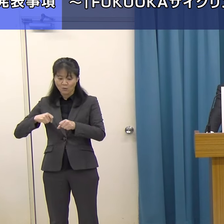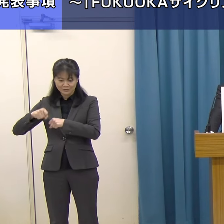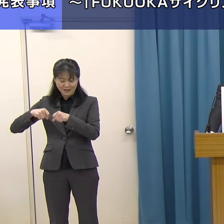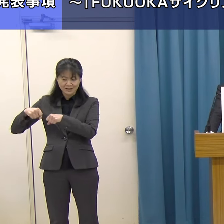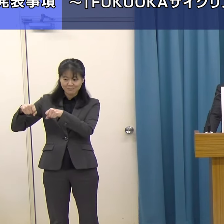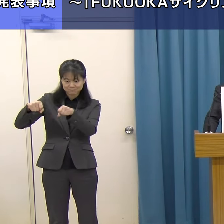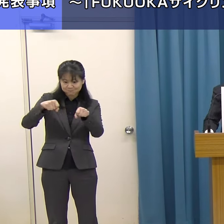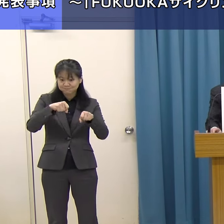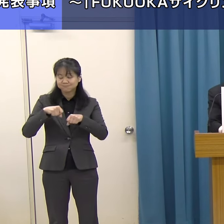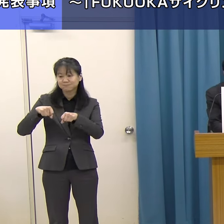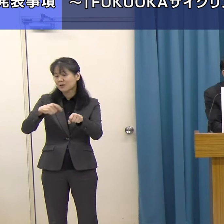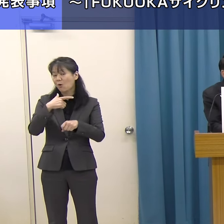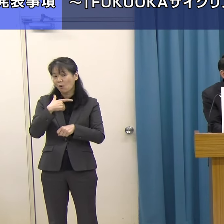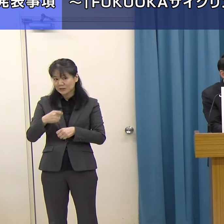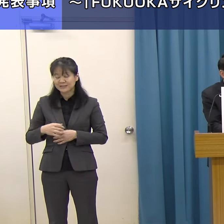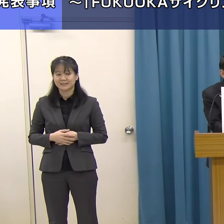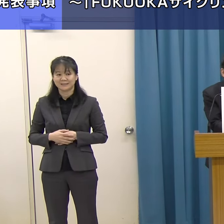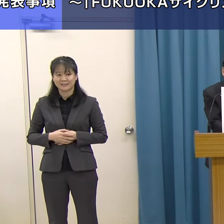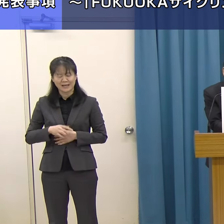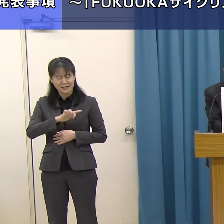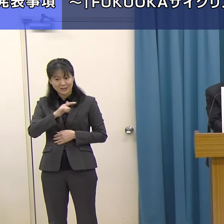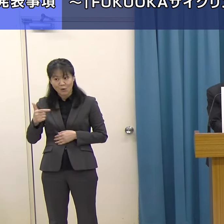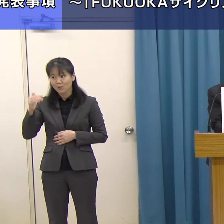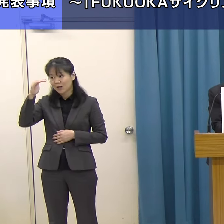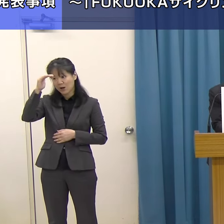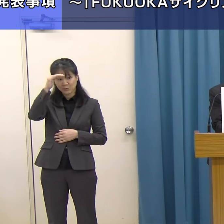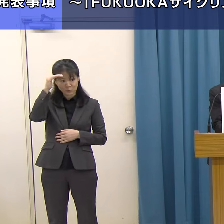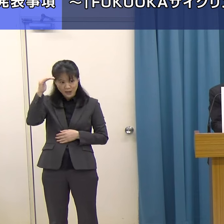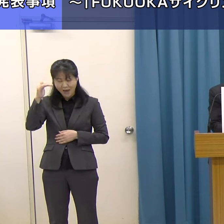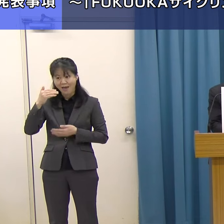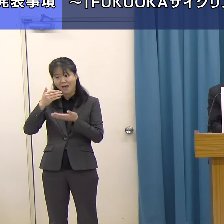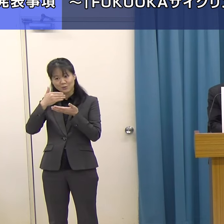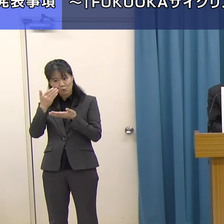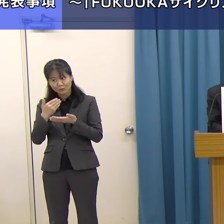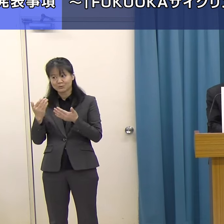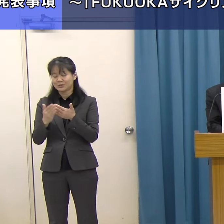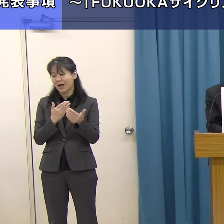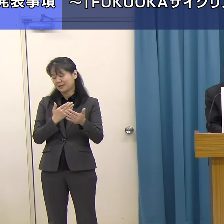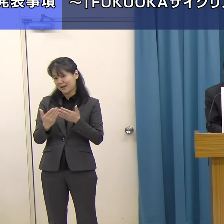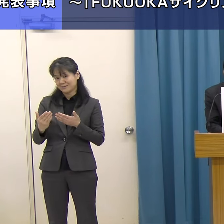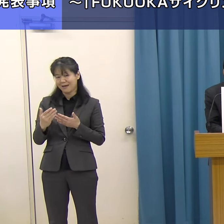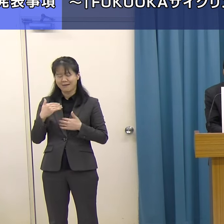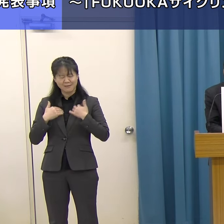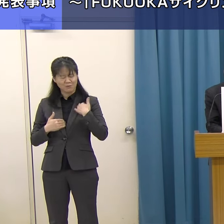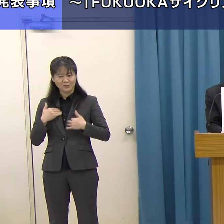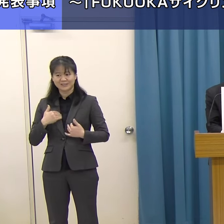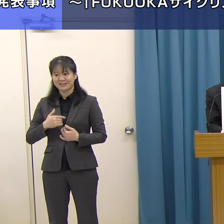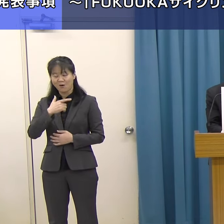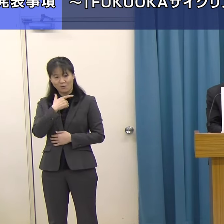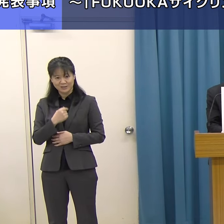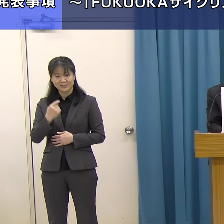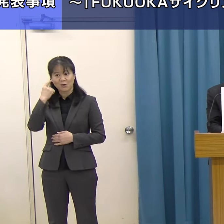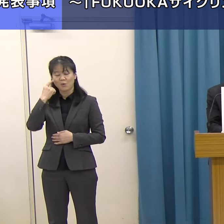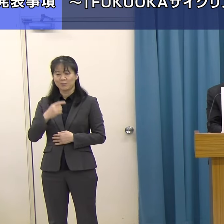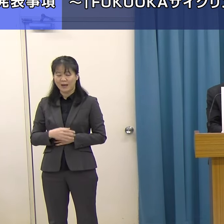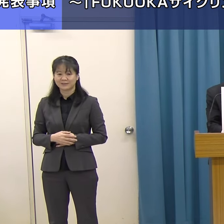地域の多様な風景や食を体験し、楽しんでいただきたいと思います。